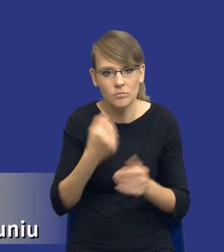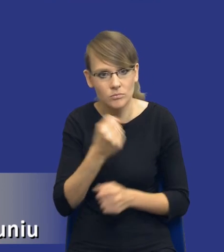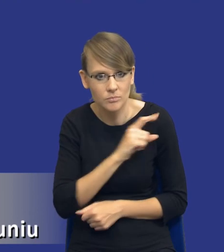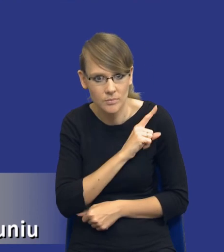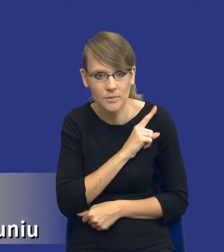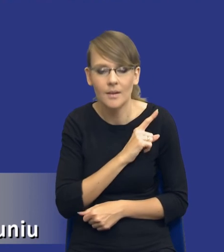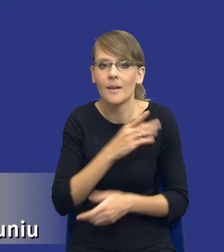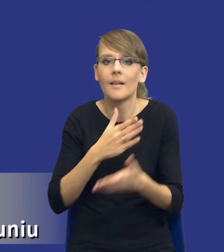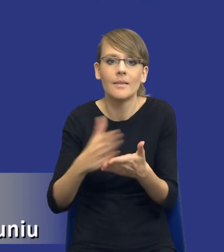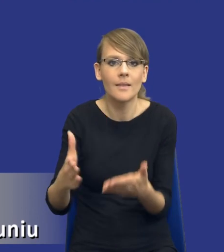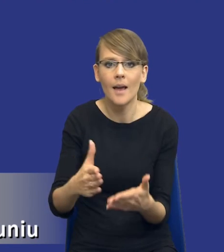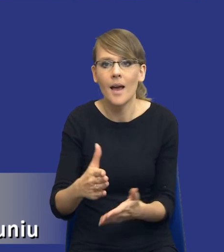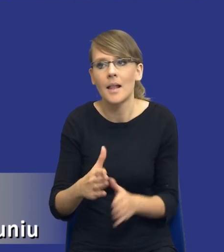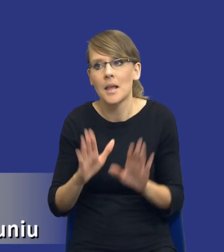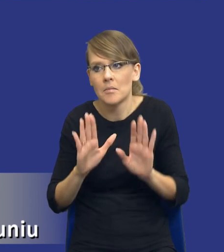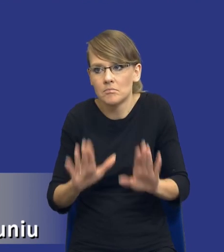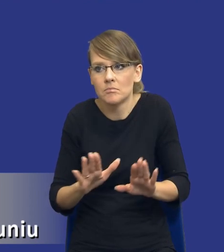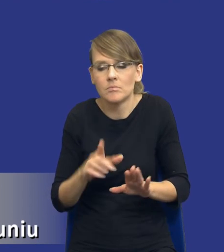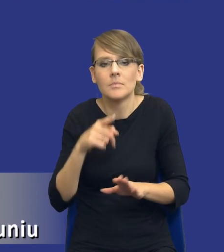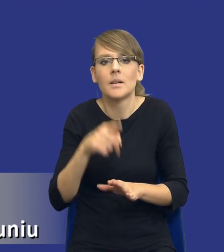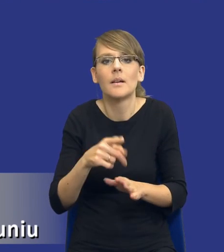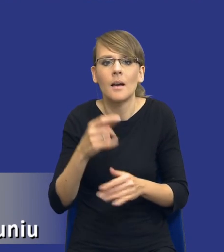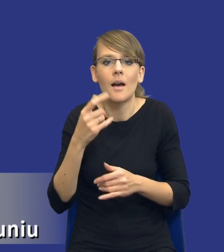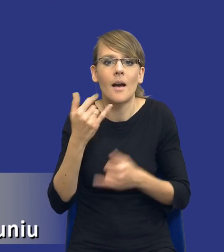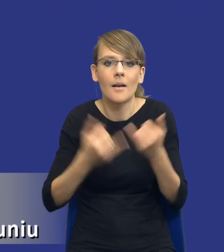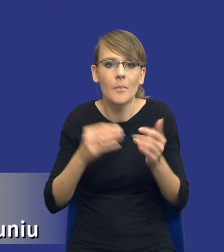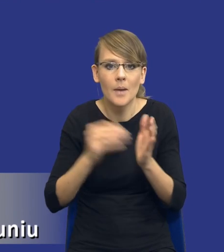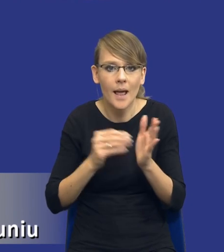angażujemy, chyba, że wyjdzie nam w trakcie analizy, że może warto było jednak dołożyć